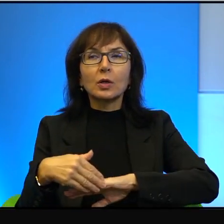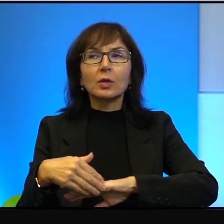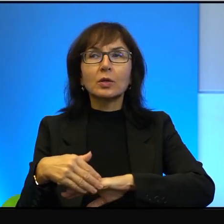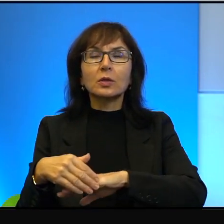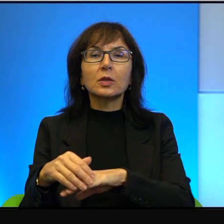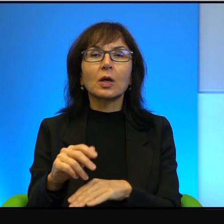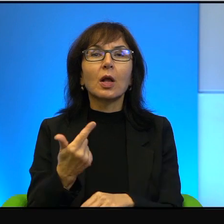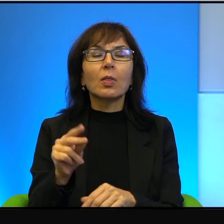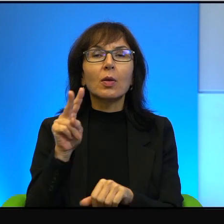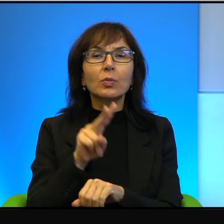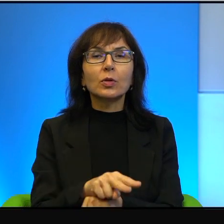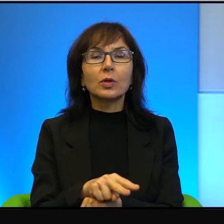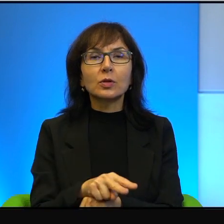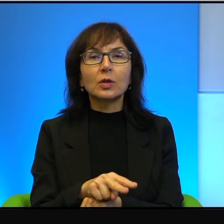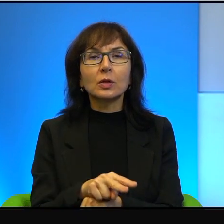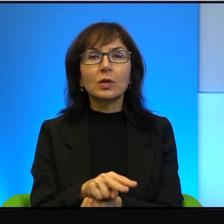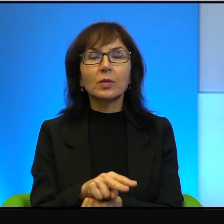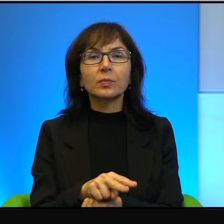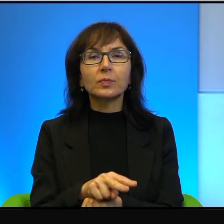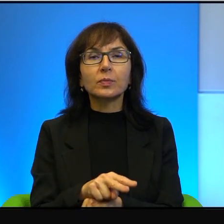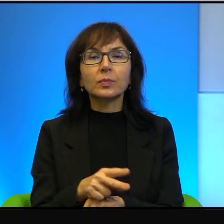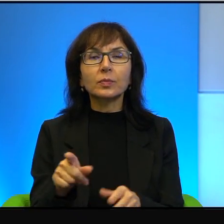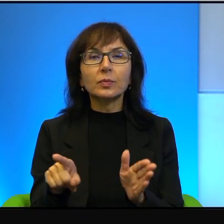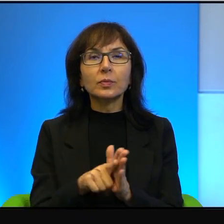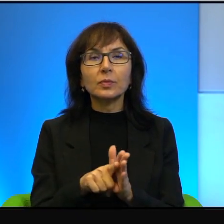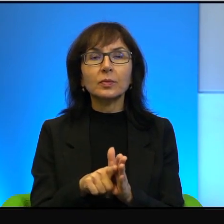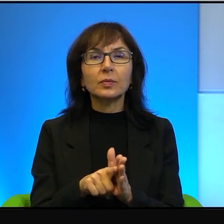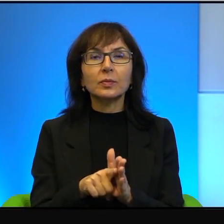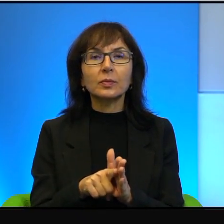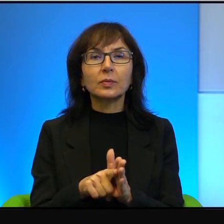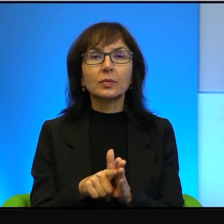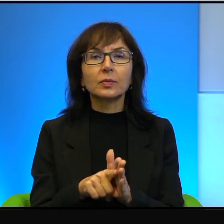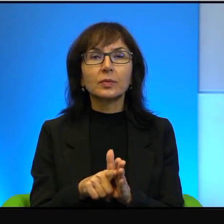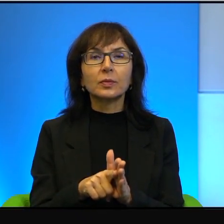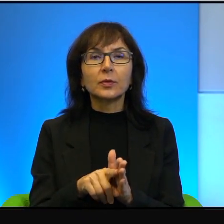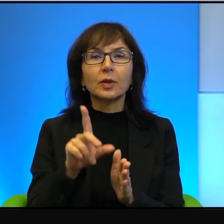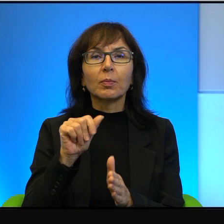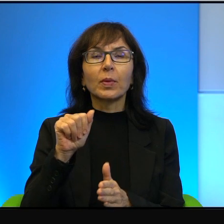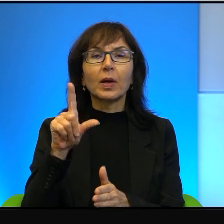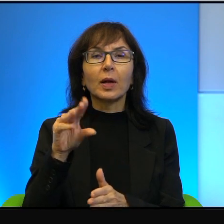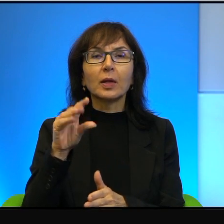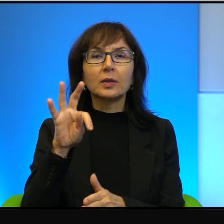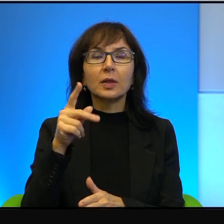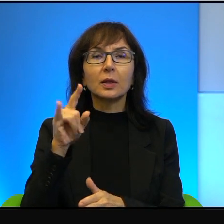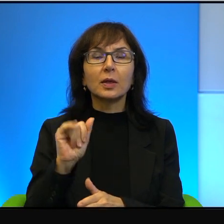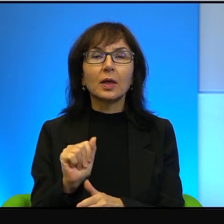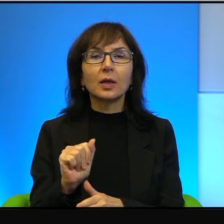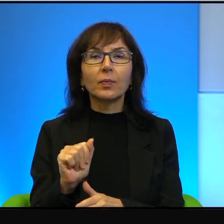nieprzekraczalna dla Palestyńczyków, dla Arabów. Nie zawsze tak było.